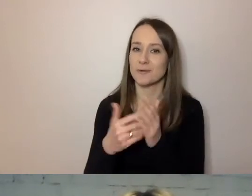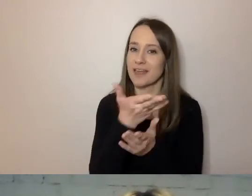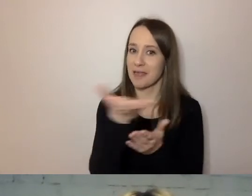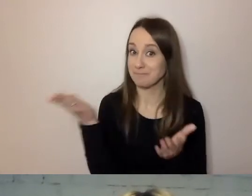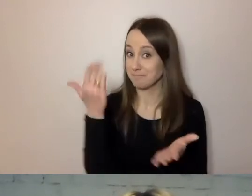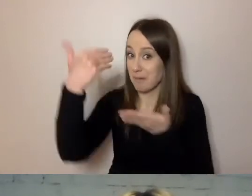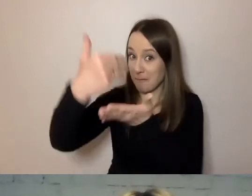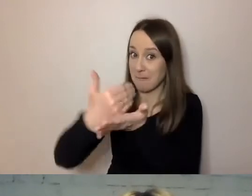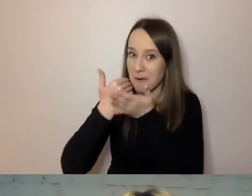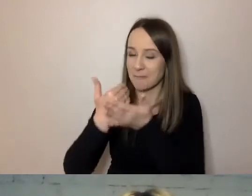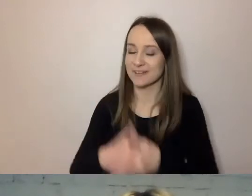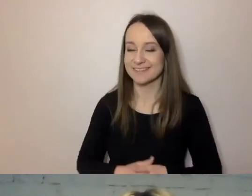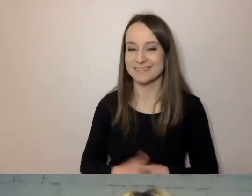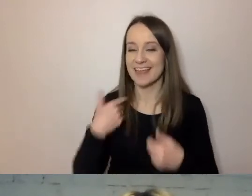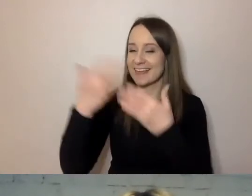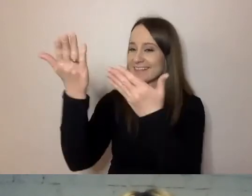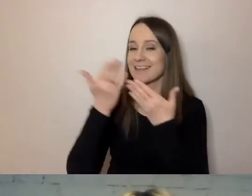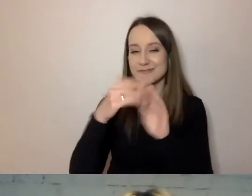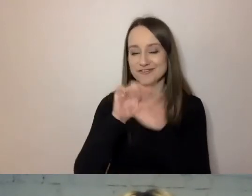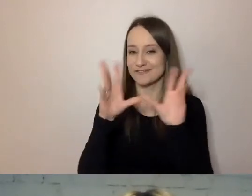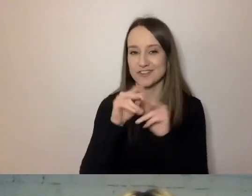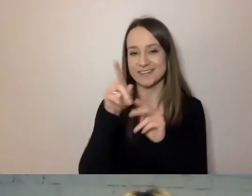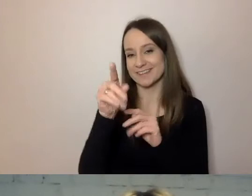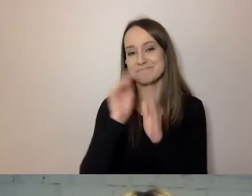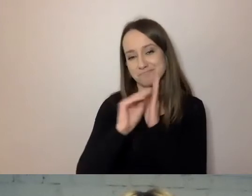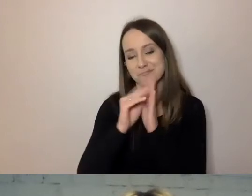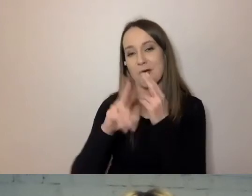Zachęcam wszystkich do tego, aby pisać odpowiedzi na czacie.